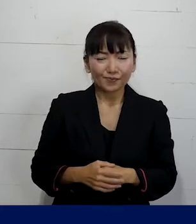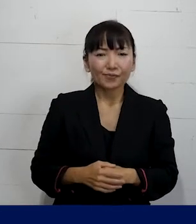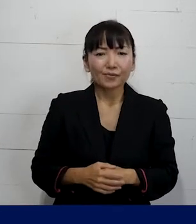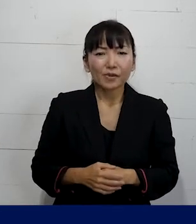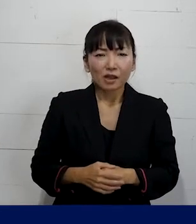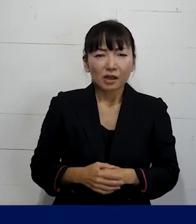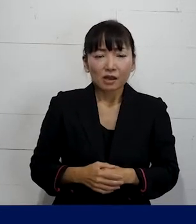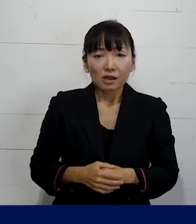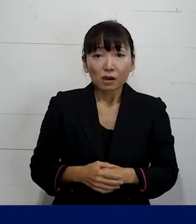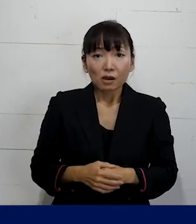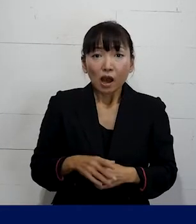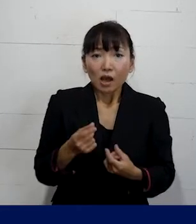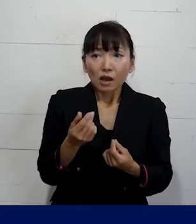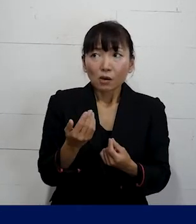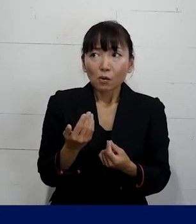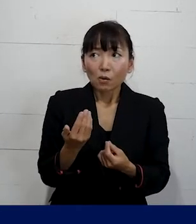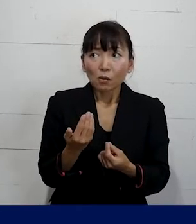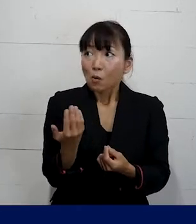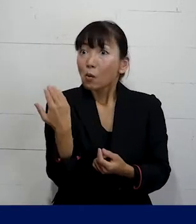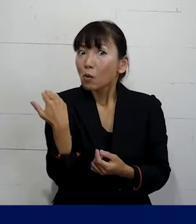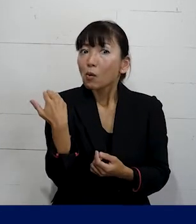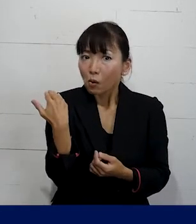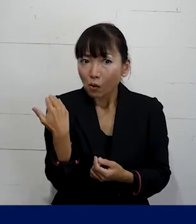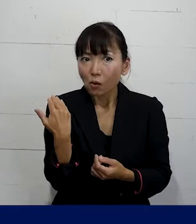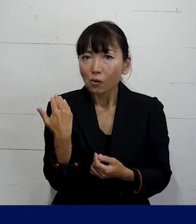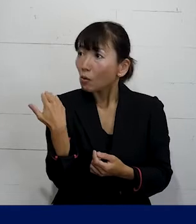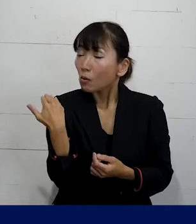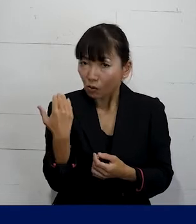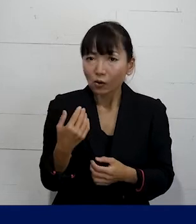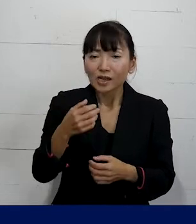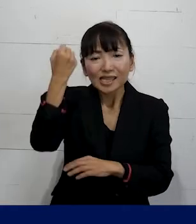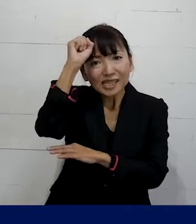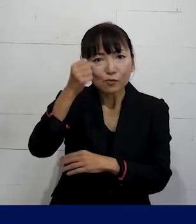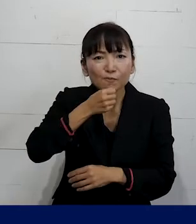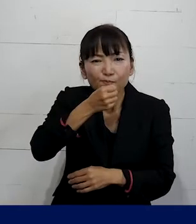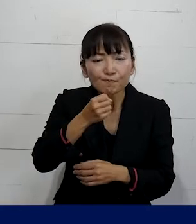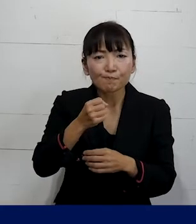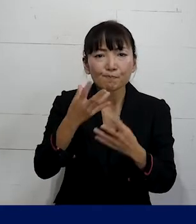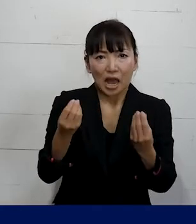そして ちょうど先日記者会見をしたんですけれども